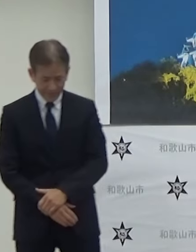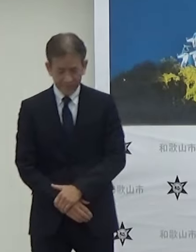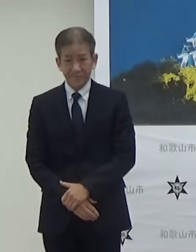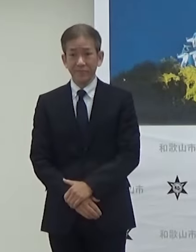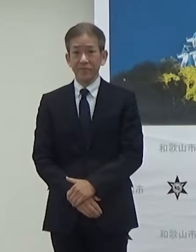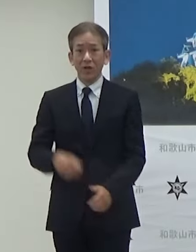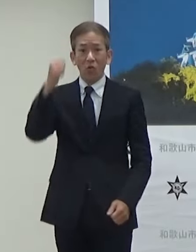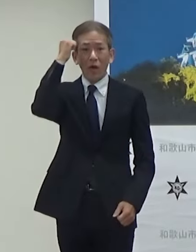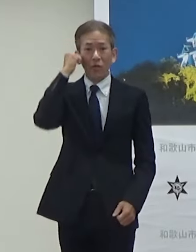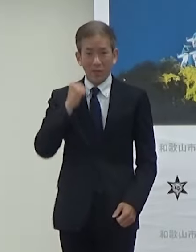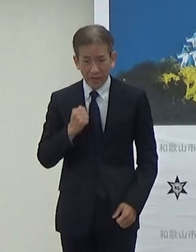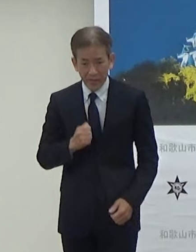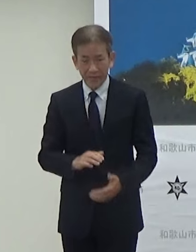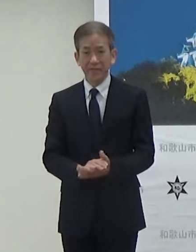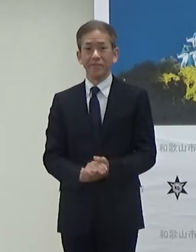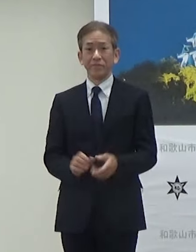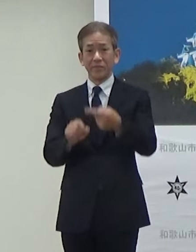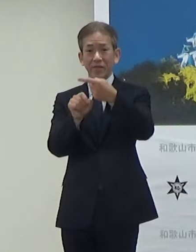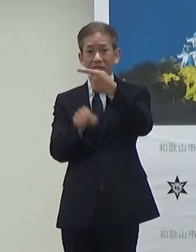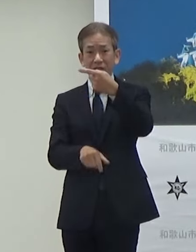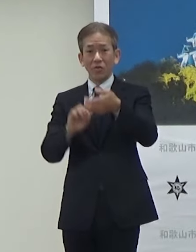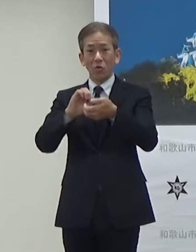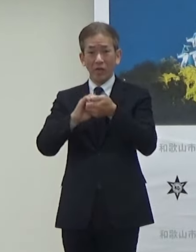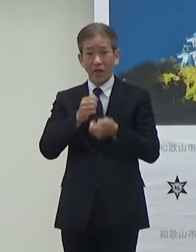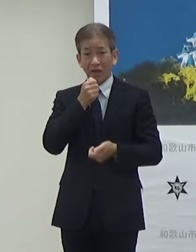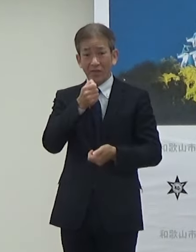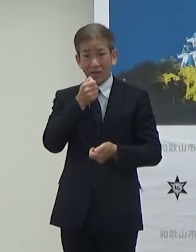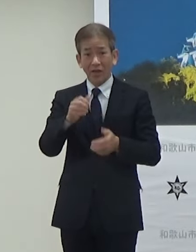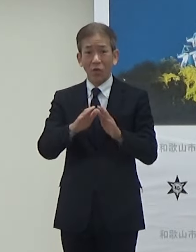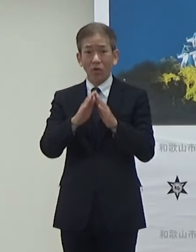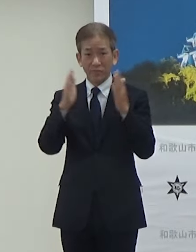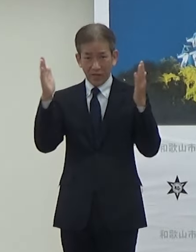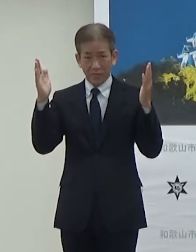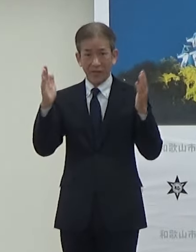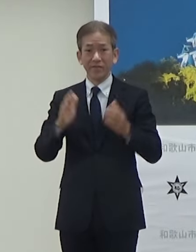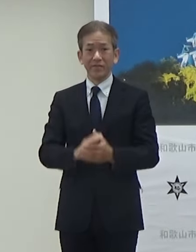おはようございます1月の定例記者会見を始めさせていただきます